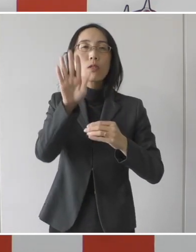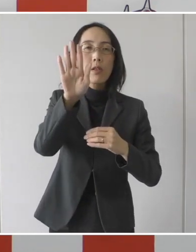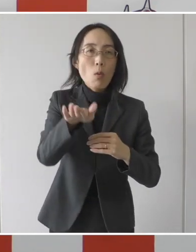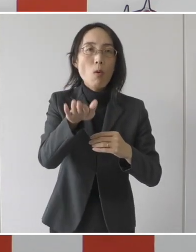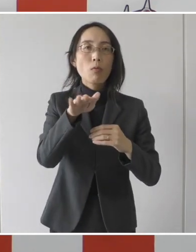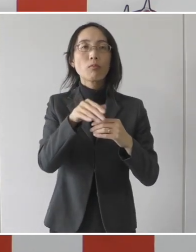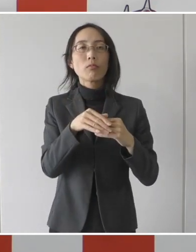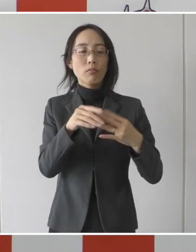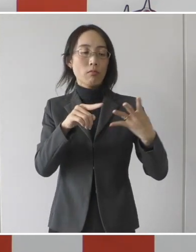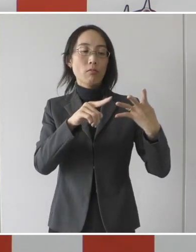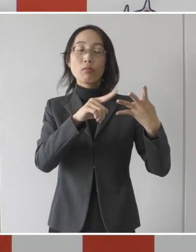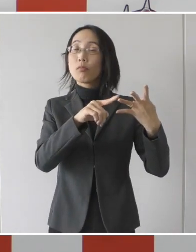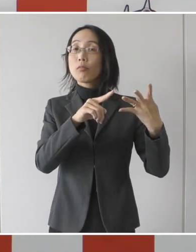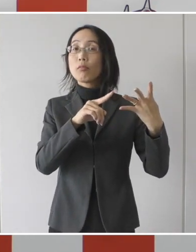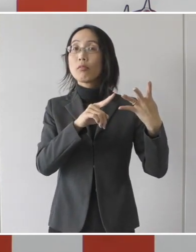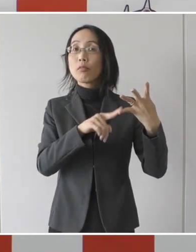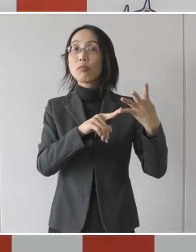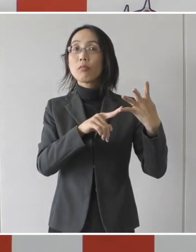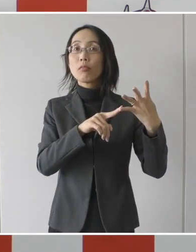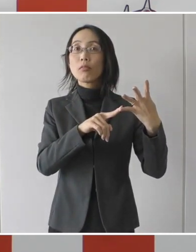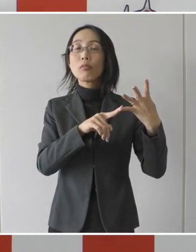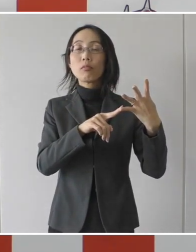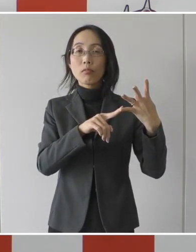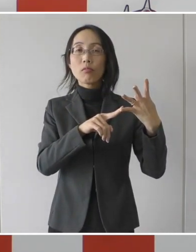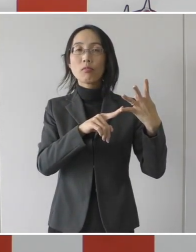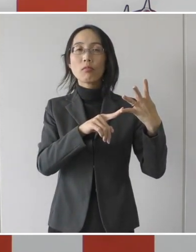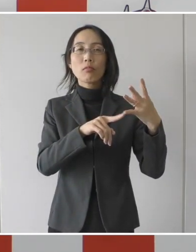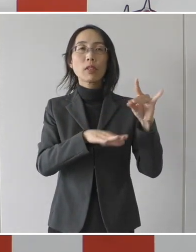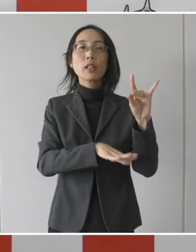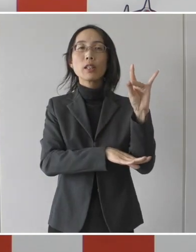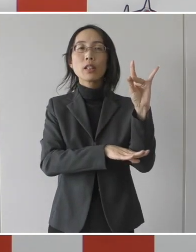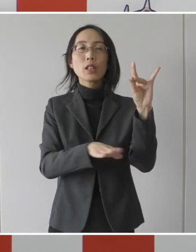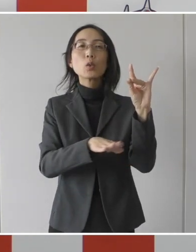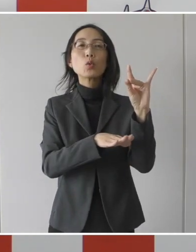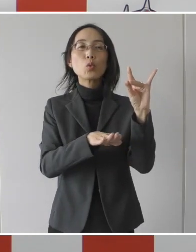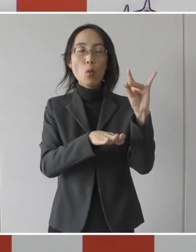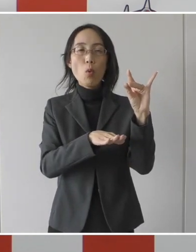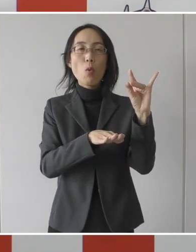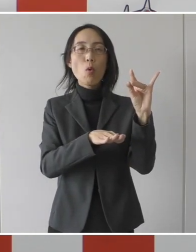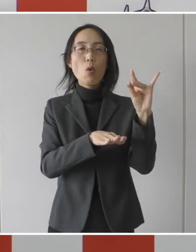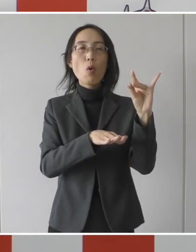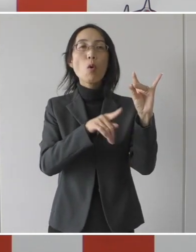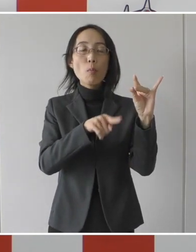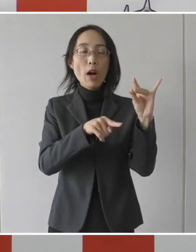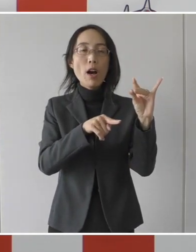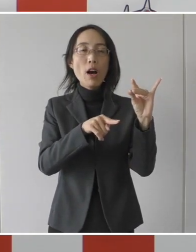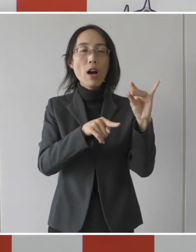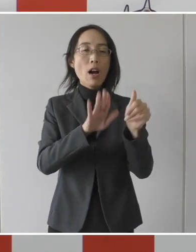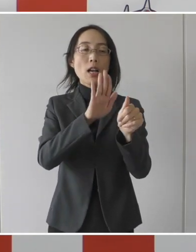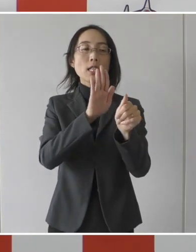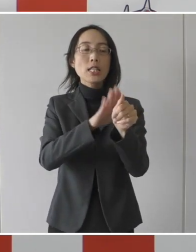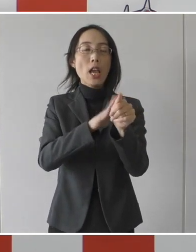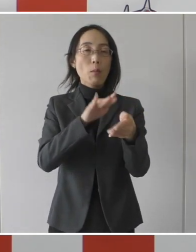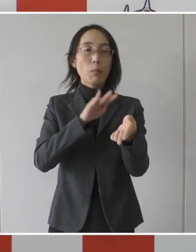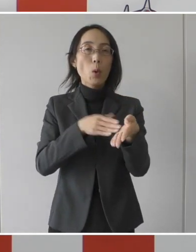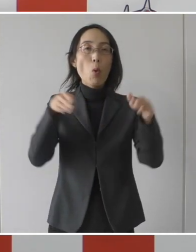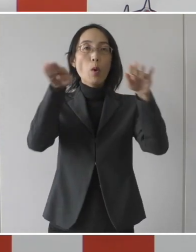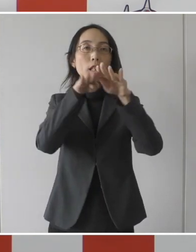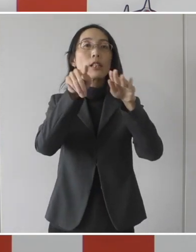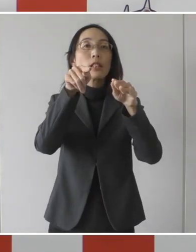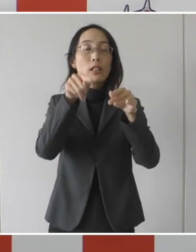この3と4の基準を後方支援病院と合意をして